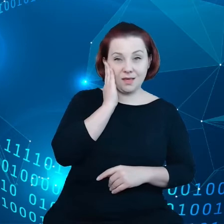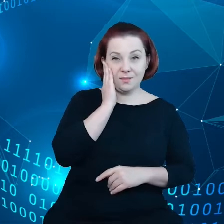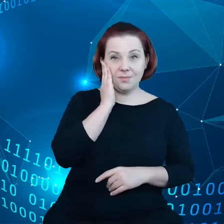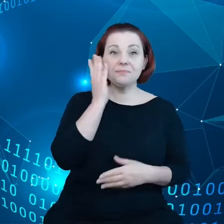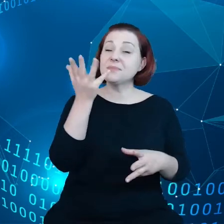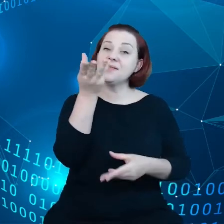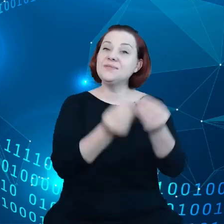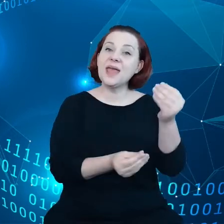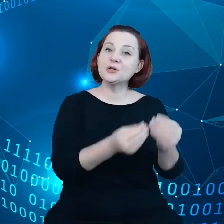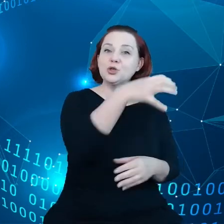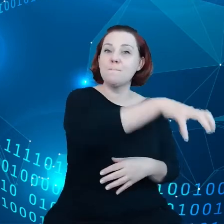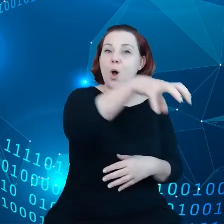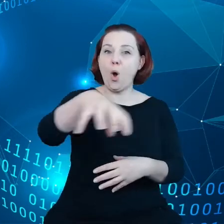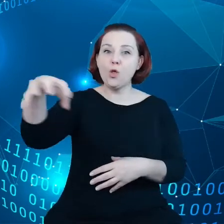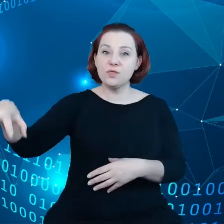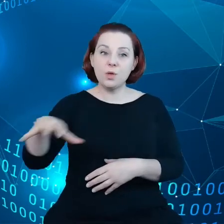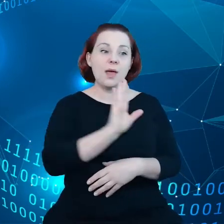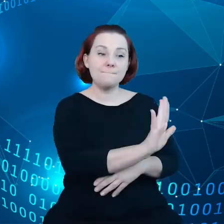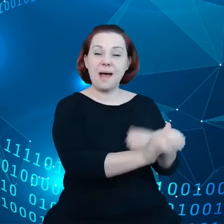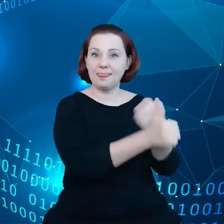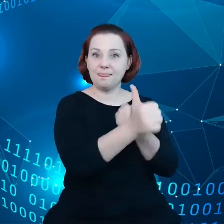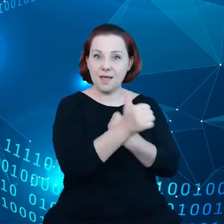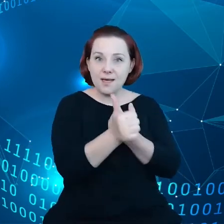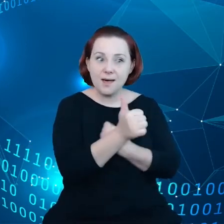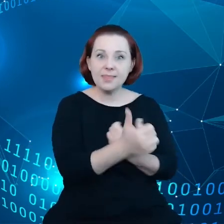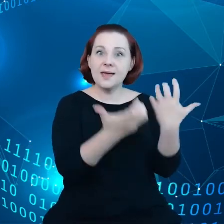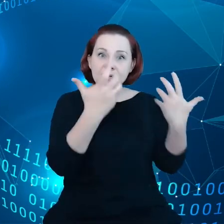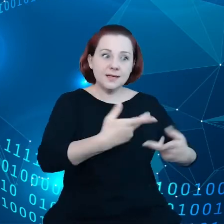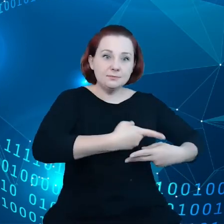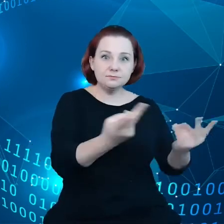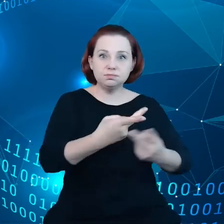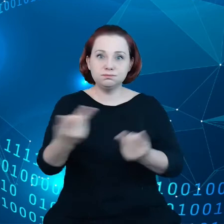które posiadają dane chce się nimi dzielić na swoich własnych warunkach,